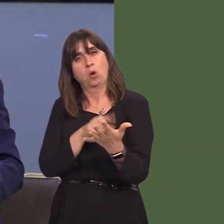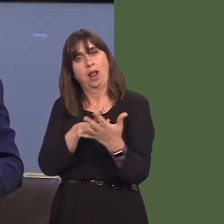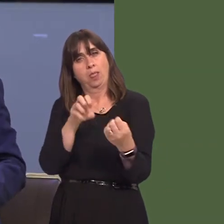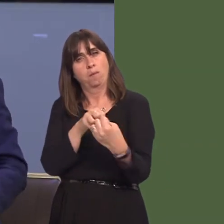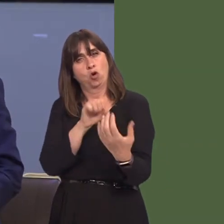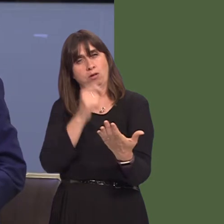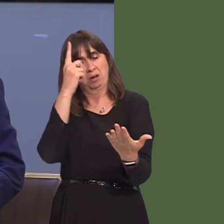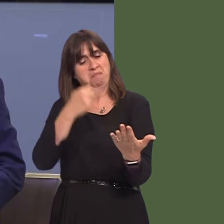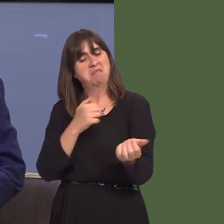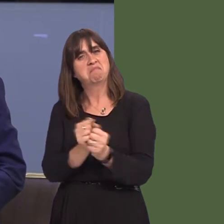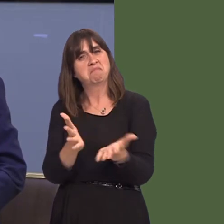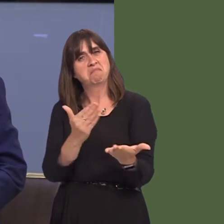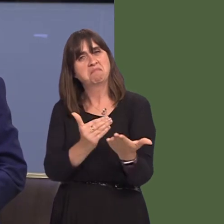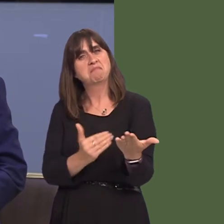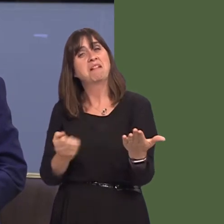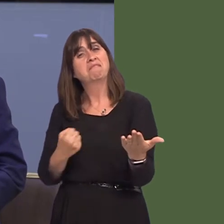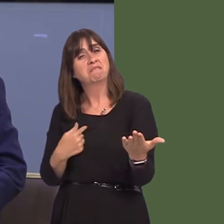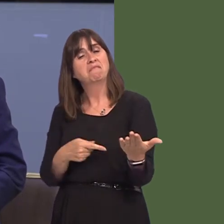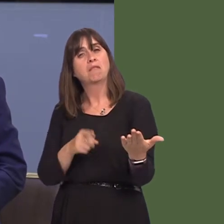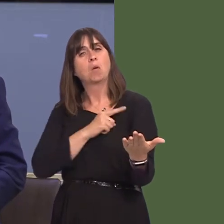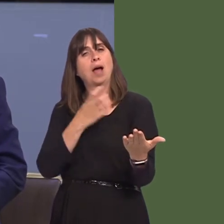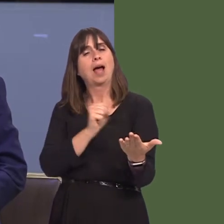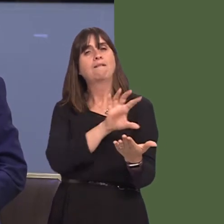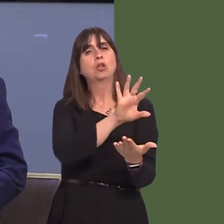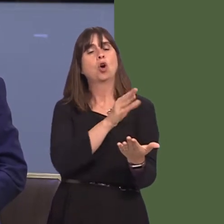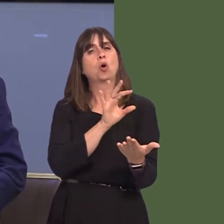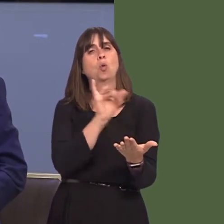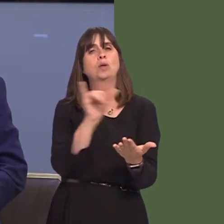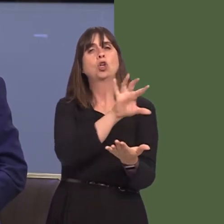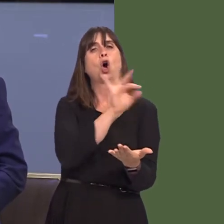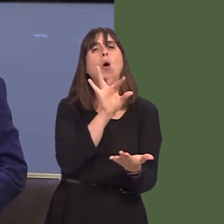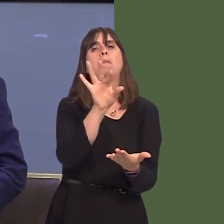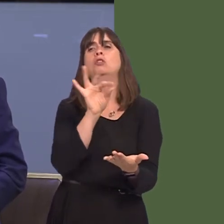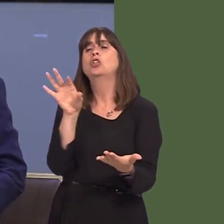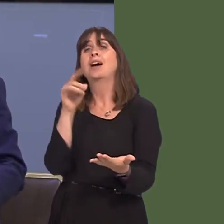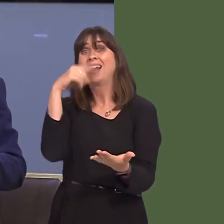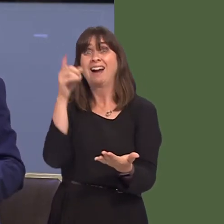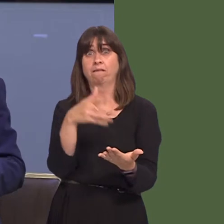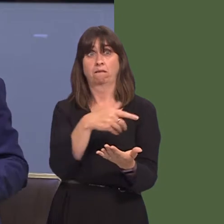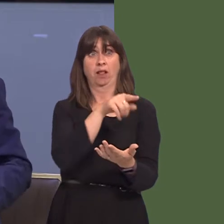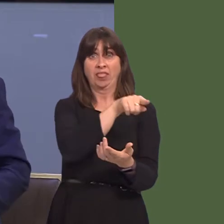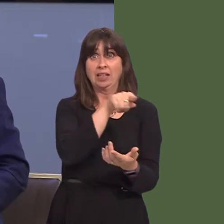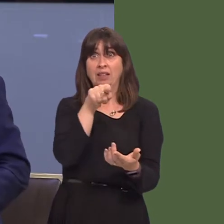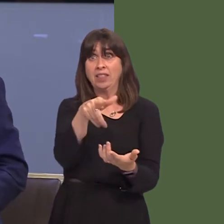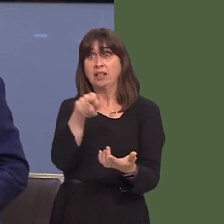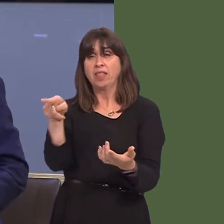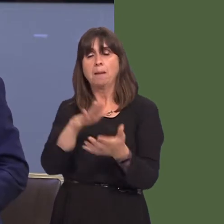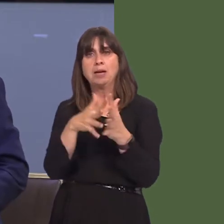rhan yn yr ymgynghoriad a dweud eu barn er mwyn helpu i lunio gwasanaethauír rhanbarth ar gyfer y dyfodol? Paul Davies AM: Brif Weinidog, rwy'n siwr